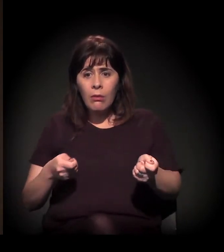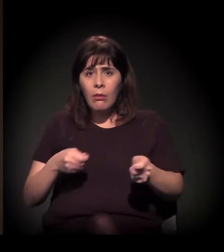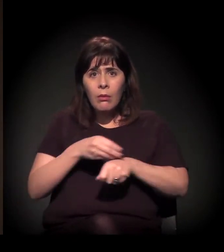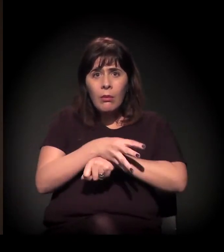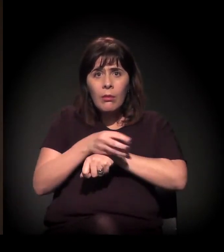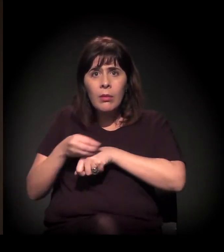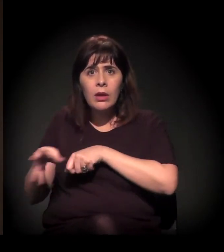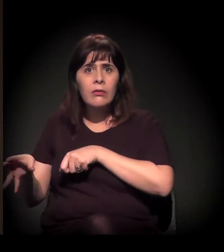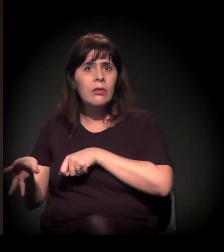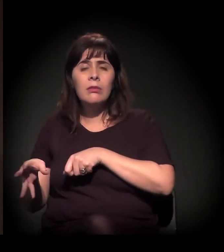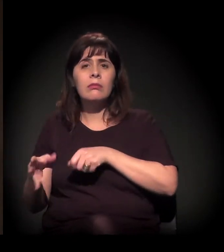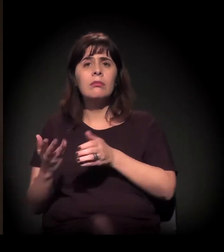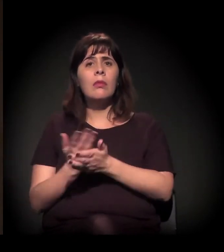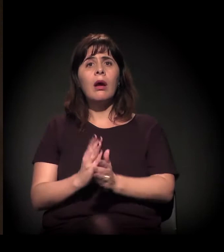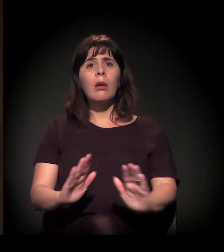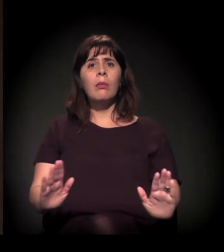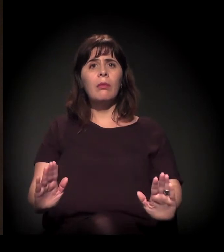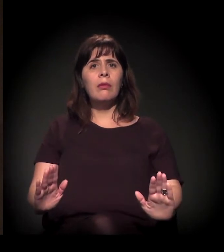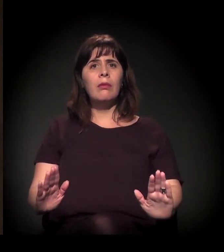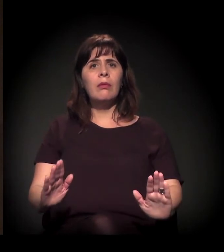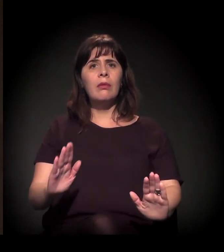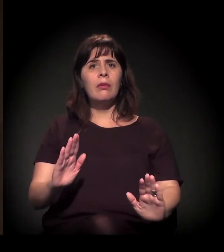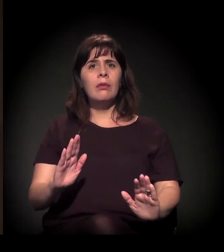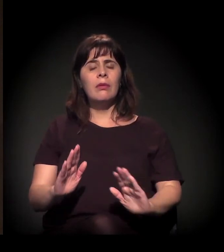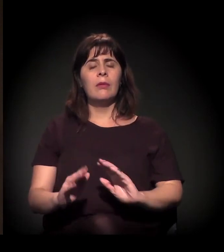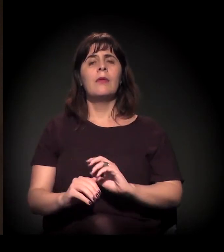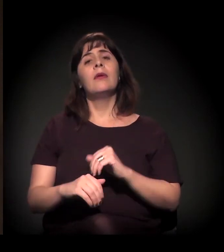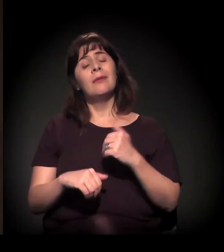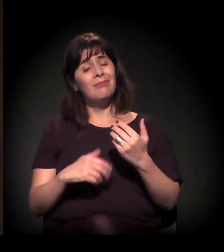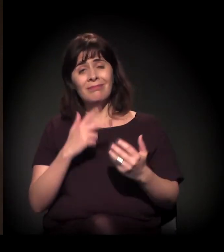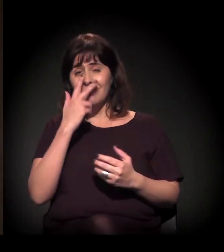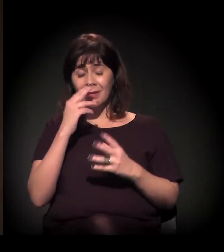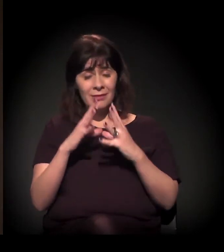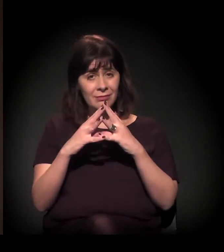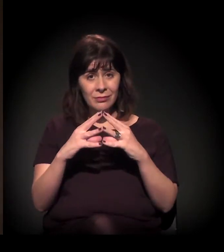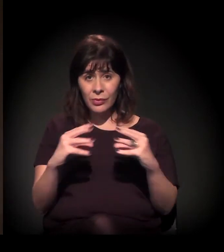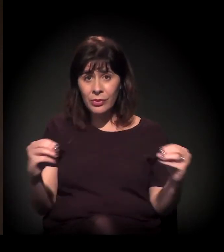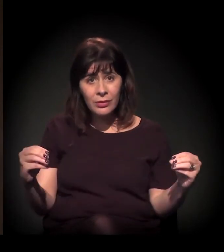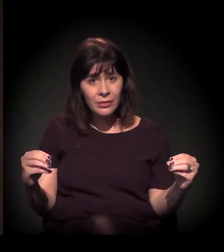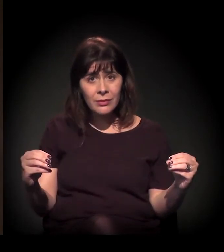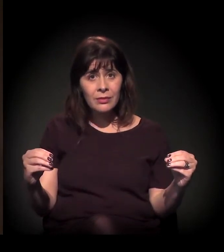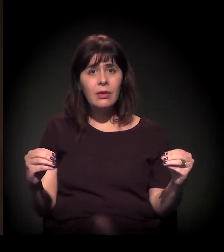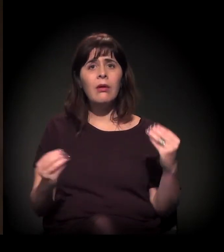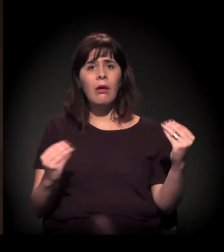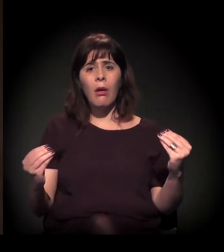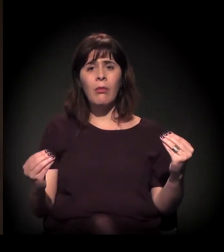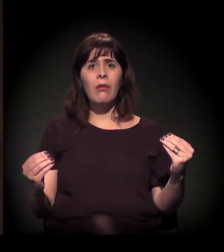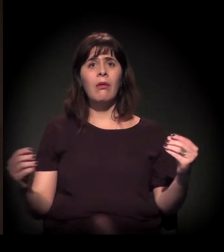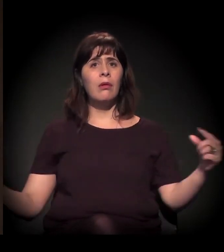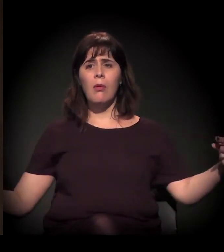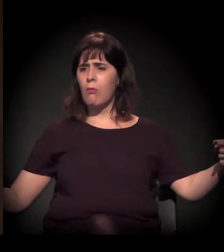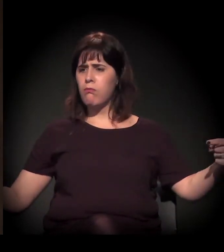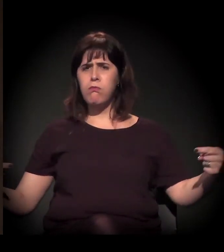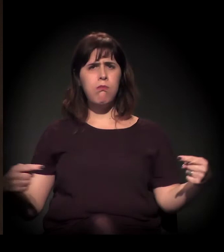praticamente desapareceu nessa relação. E o que sobra dessa relação é o conflito.